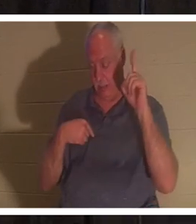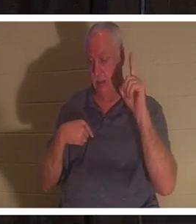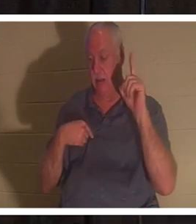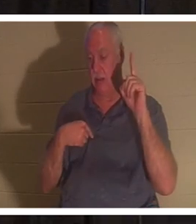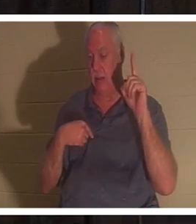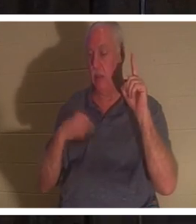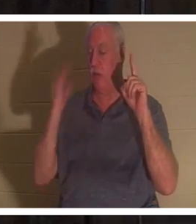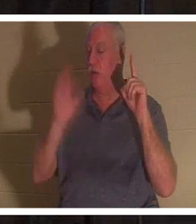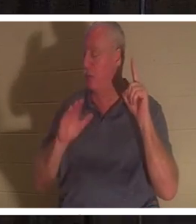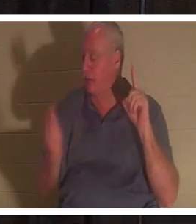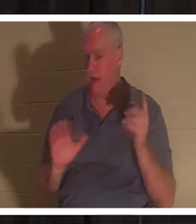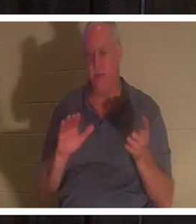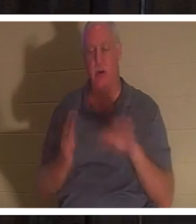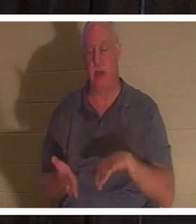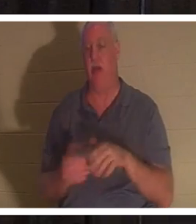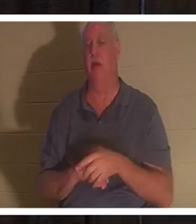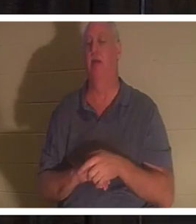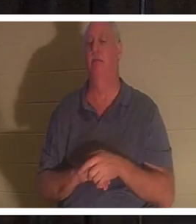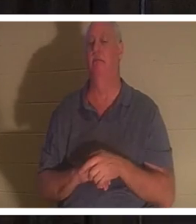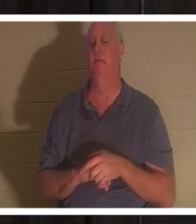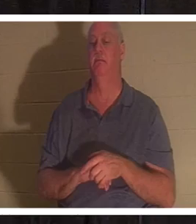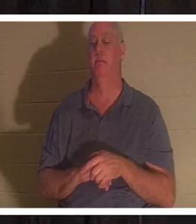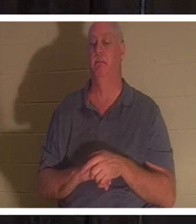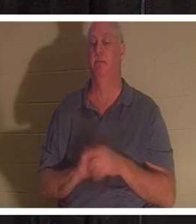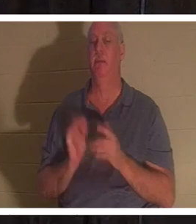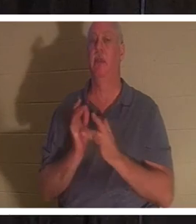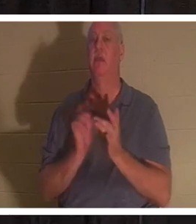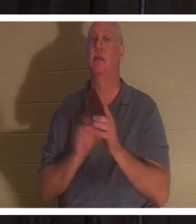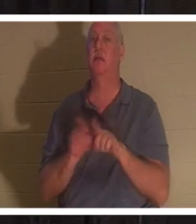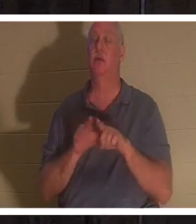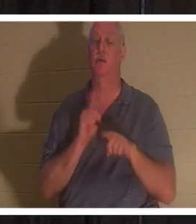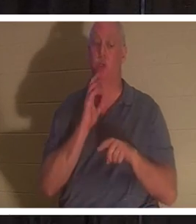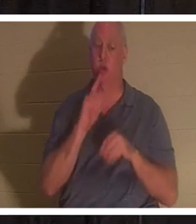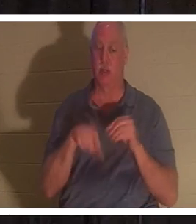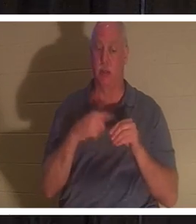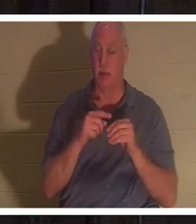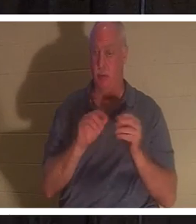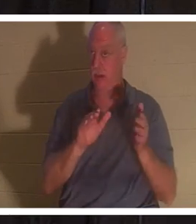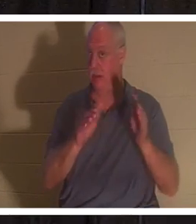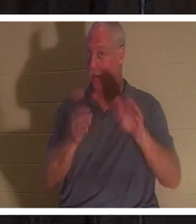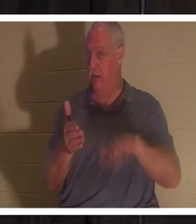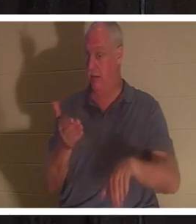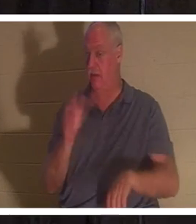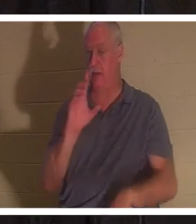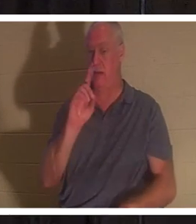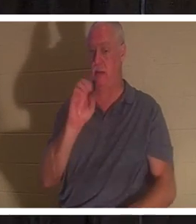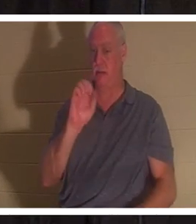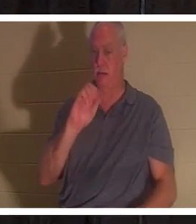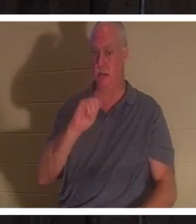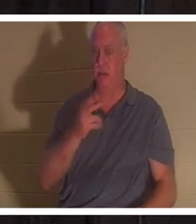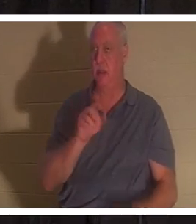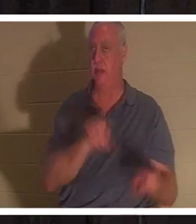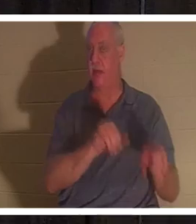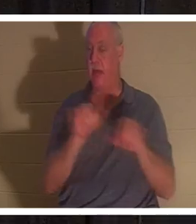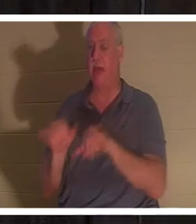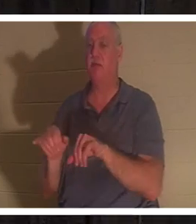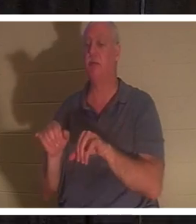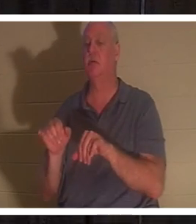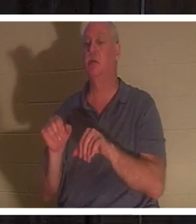Jesus sprach für einen Christen auch vom Tod als Schlafen, als er die Tochter des Jairus